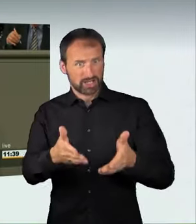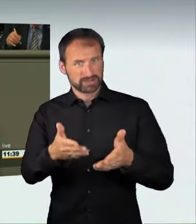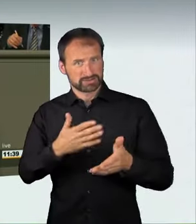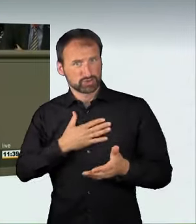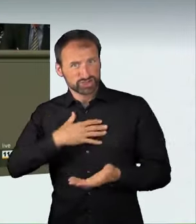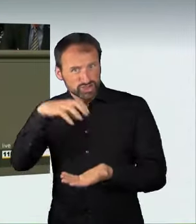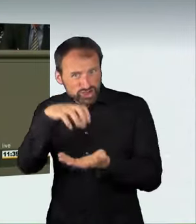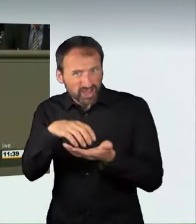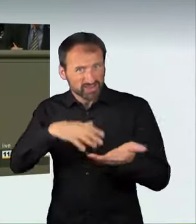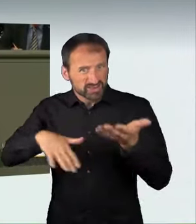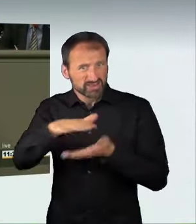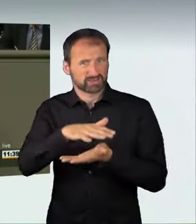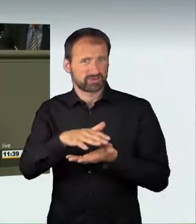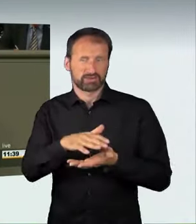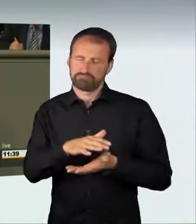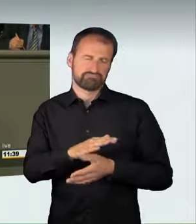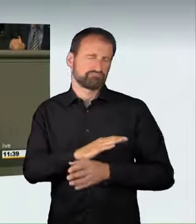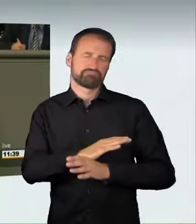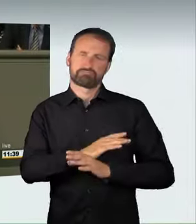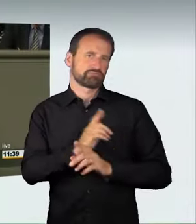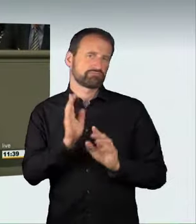Wir sorgen dafür, dass zukünftig diejenigen, die glauben,